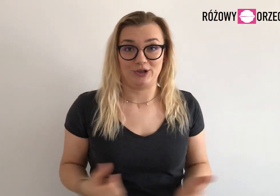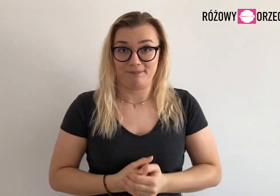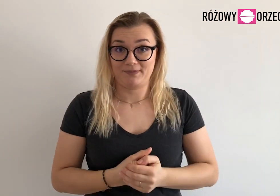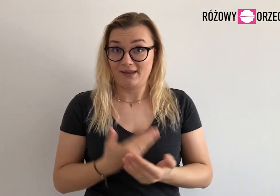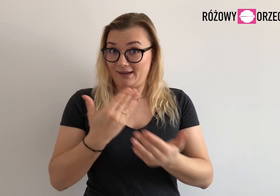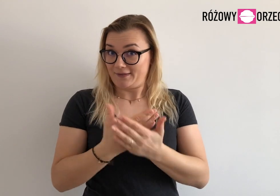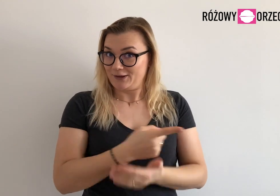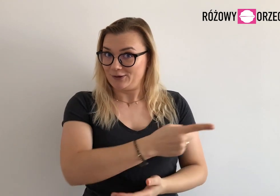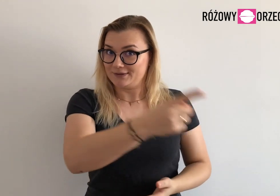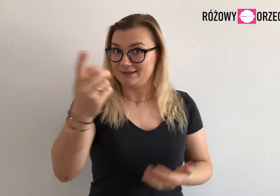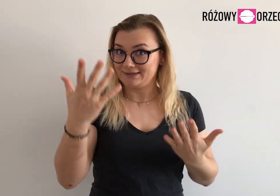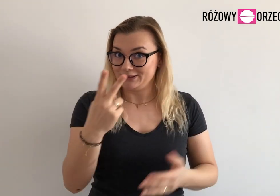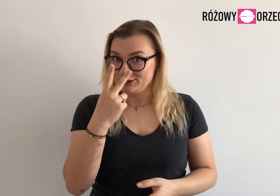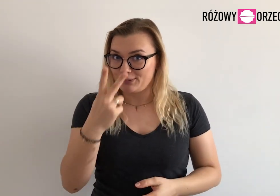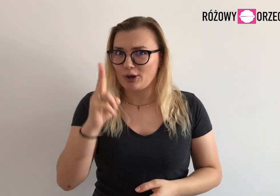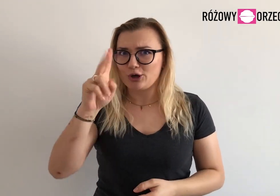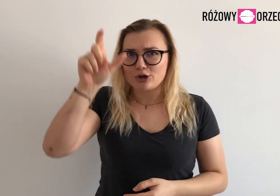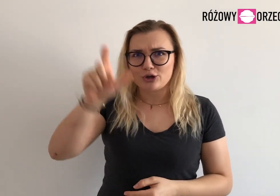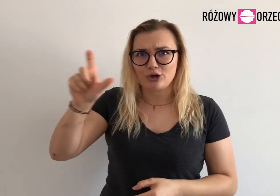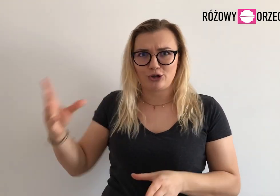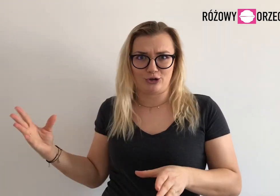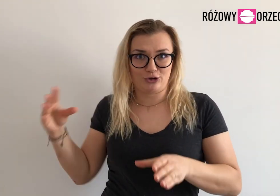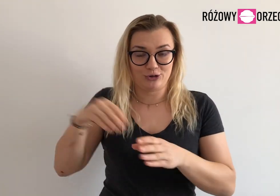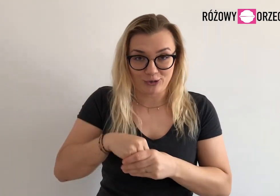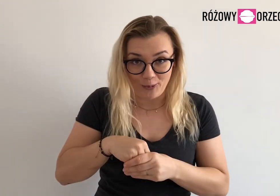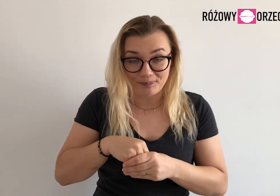Dlatego warto, żebyście zobaczyli kim one są.